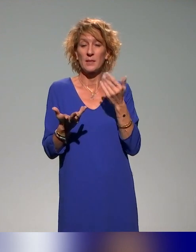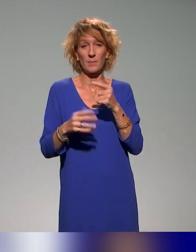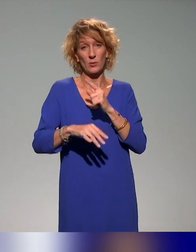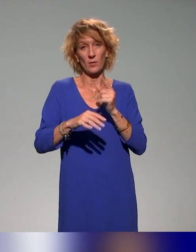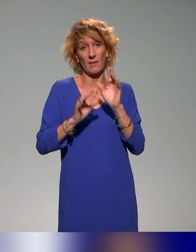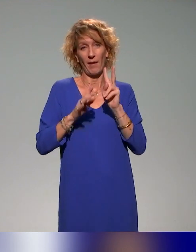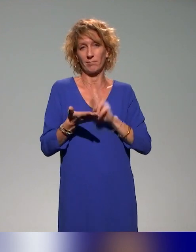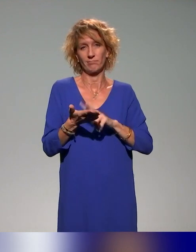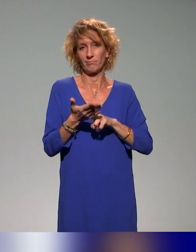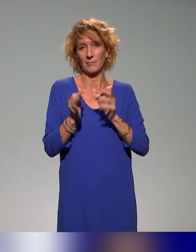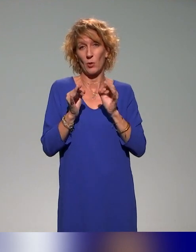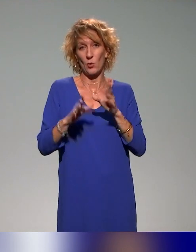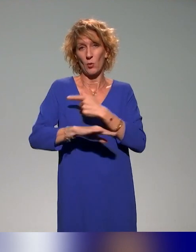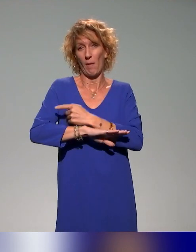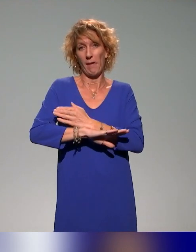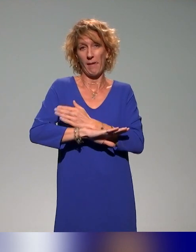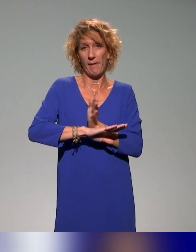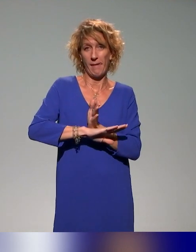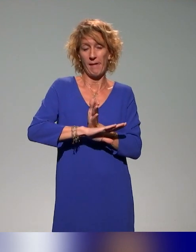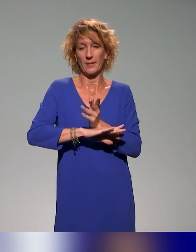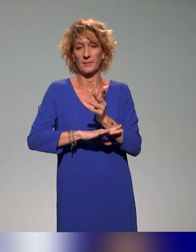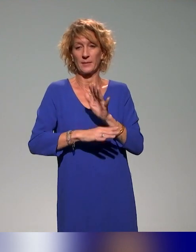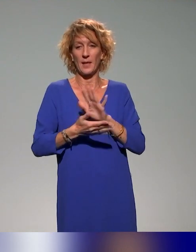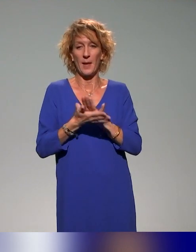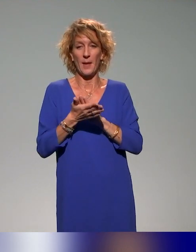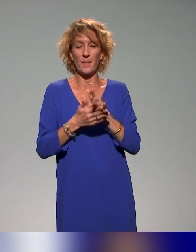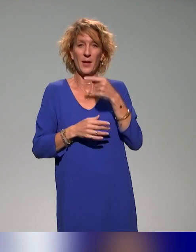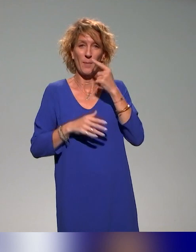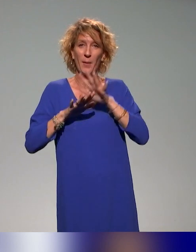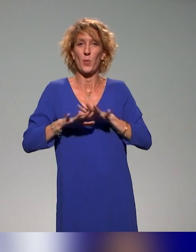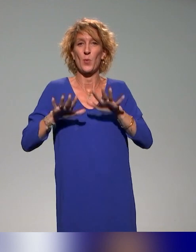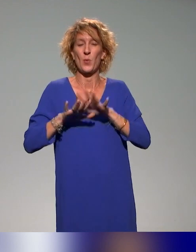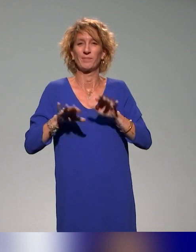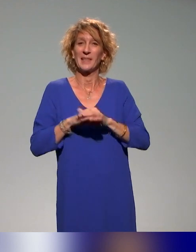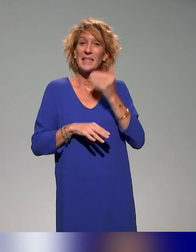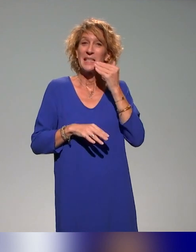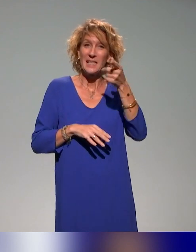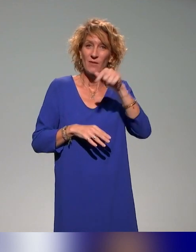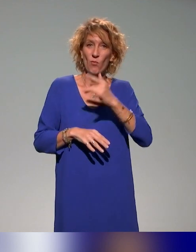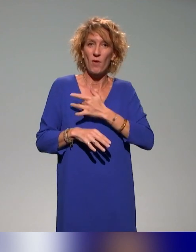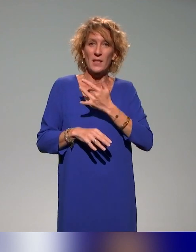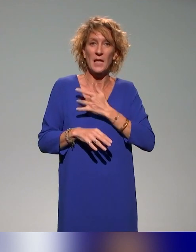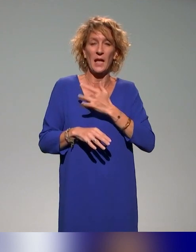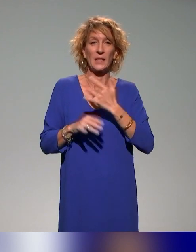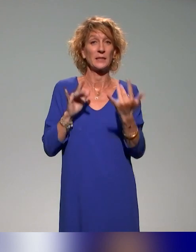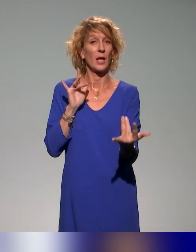et c'était un peu trop court, désolée, je ralentis mon débit, à nous contacter et nous envoyer un mail parce qu'il nous semble